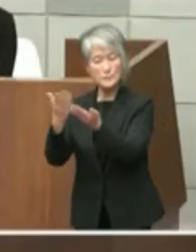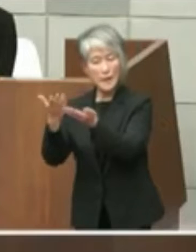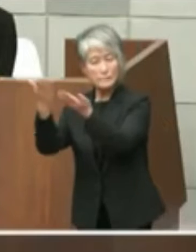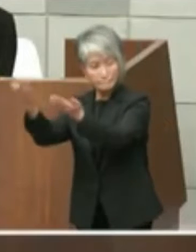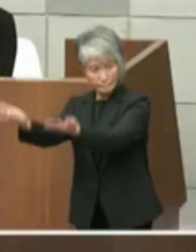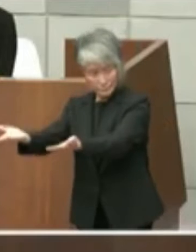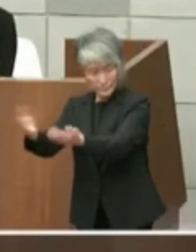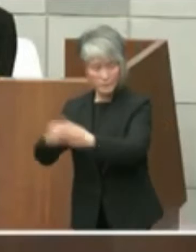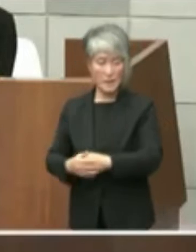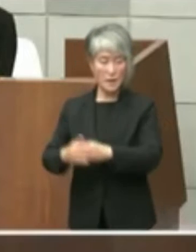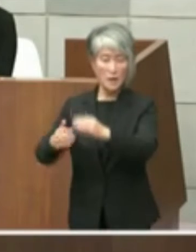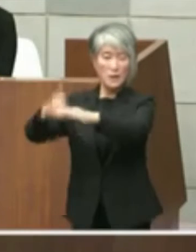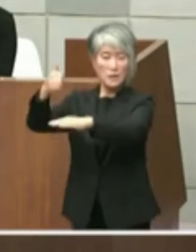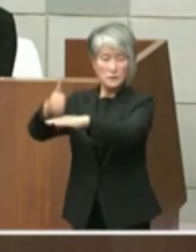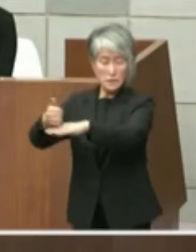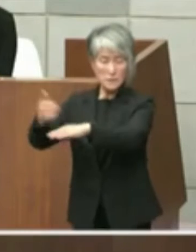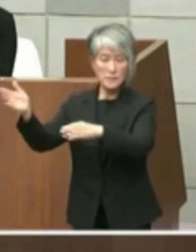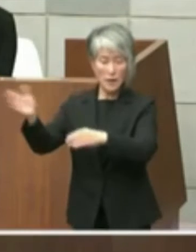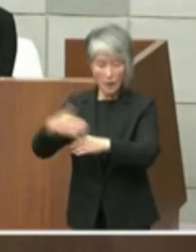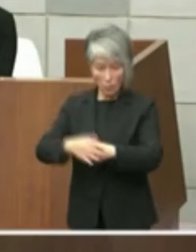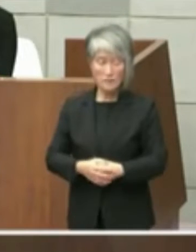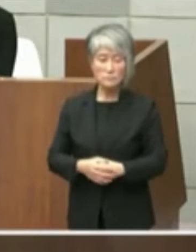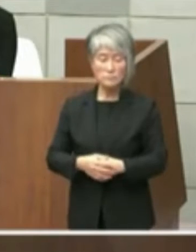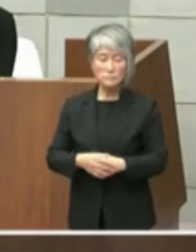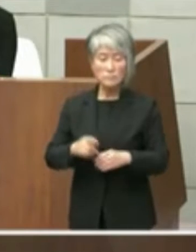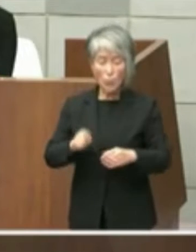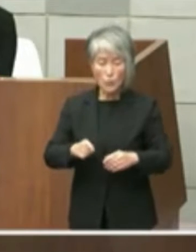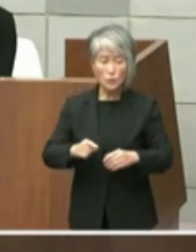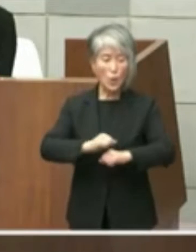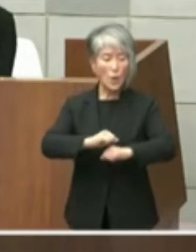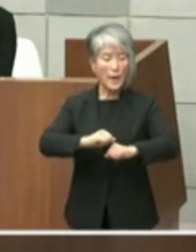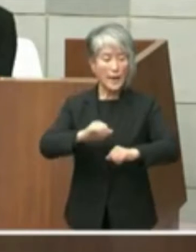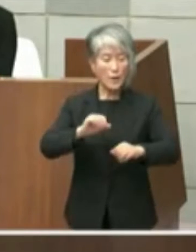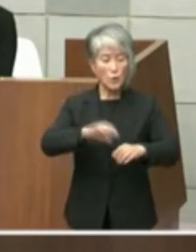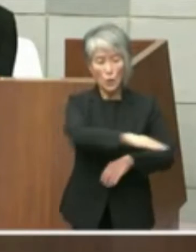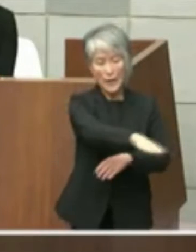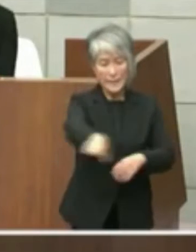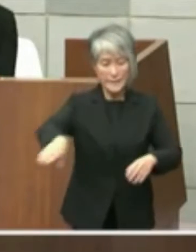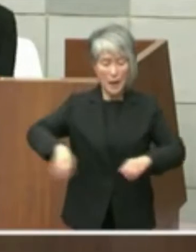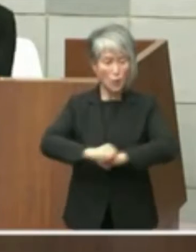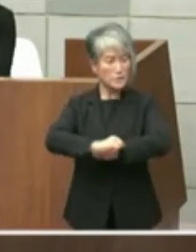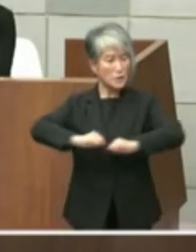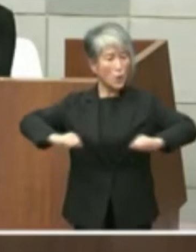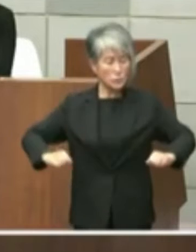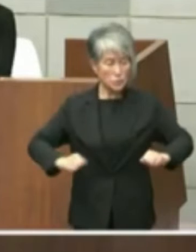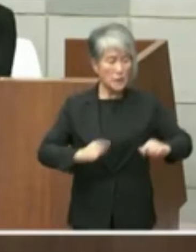実はこのエリアにもっと知事は広くという 考えでして長崎小学校も含みあり含めない